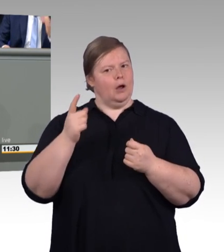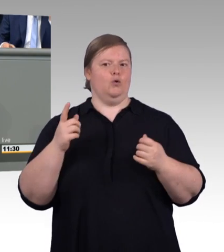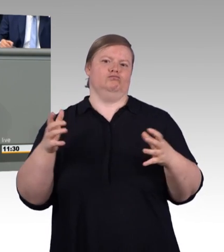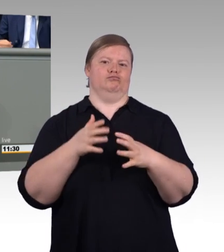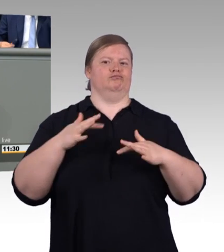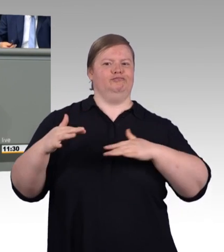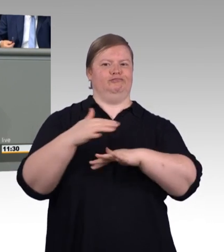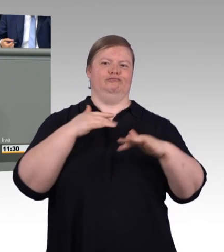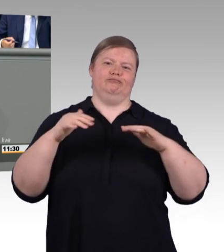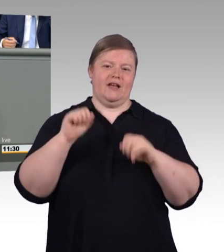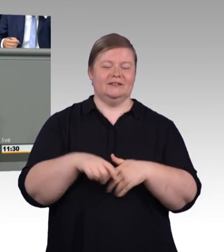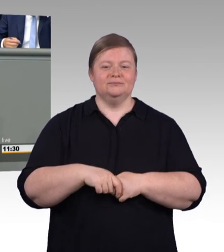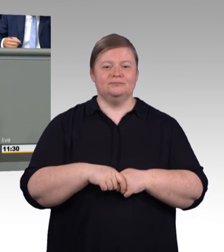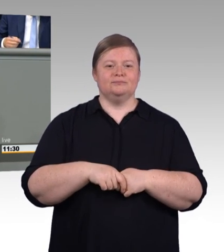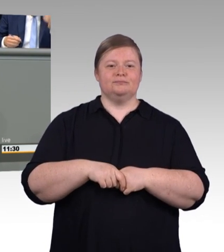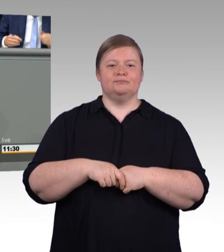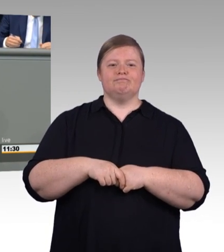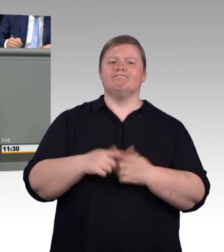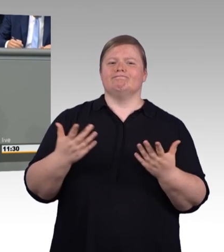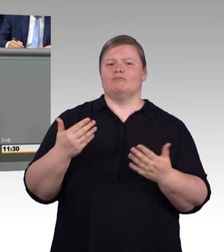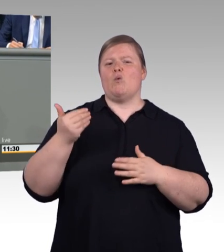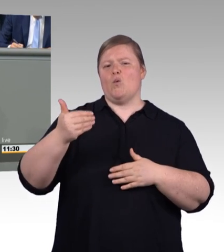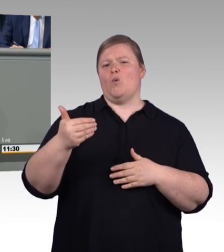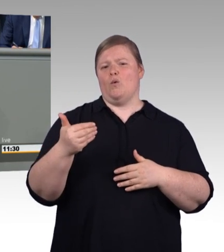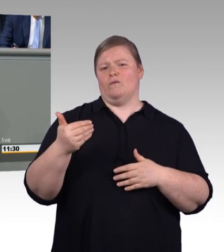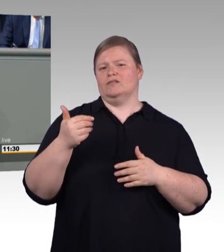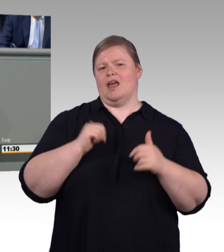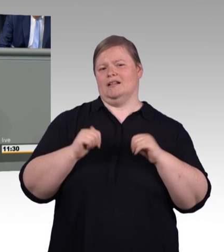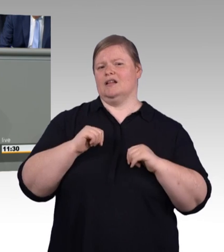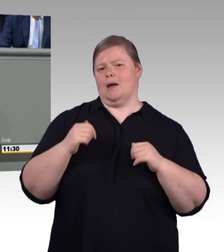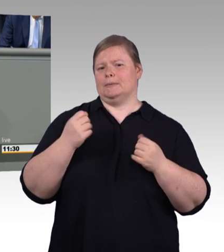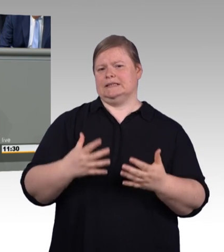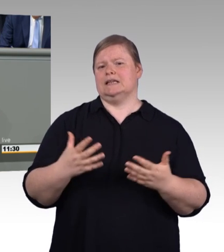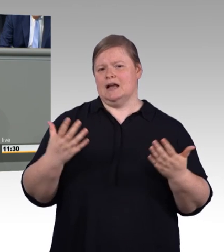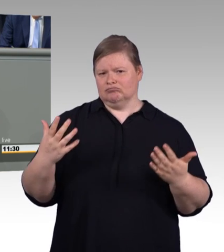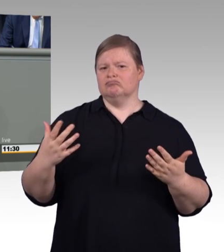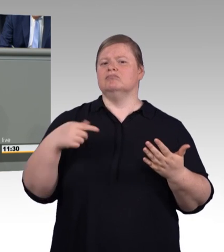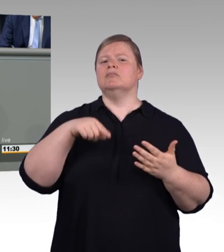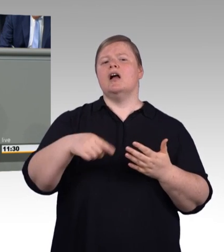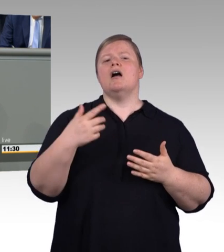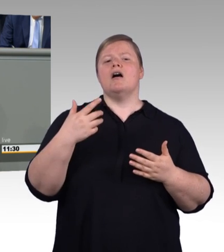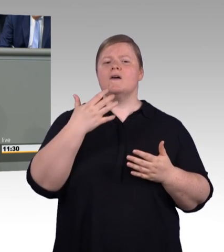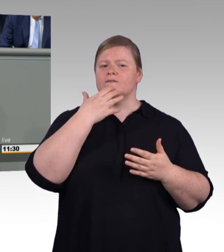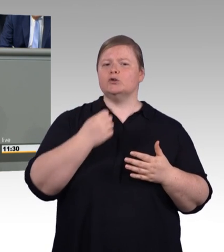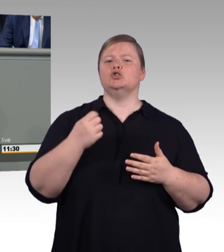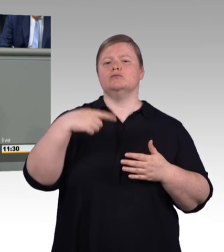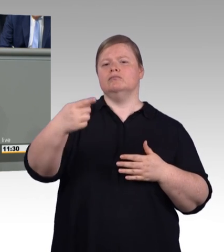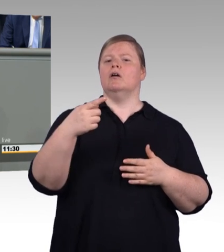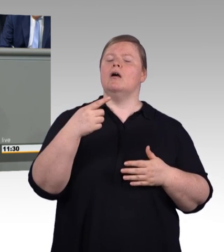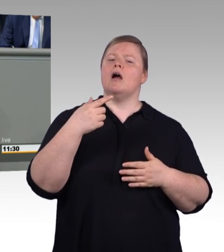der weiß genau, dass viele Betriebe schon heute mehr zahlen. Und deshalb ist es ein richtiges Zeichen, dass die Mindestausbildungsvergütung